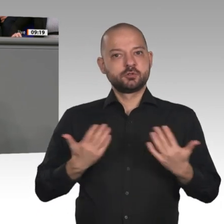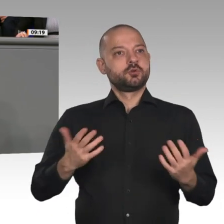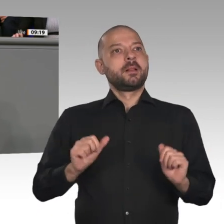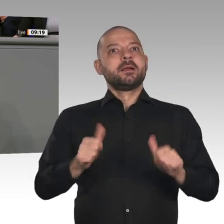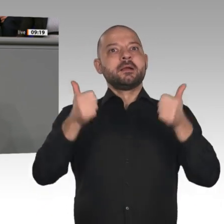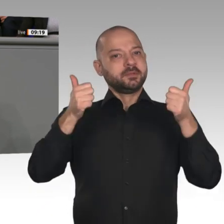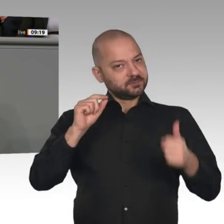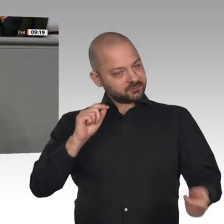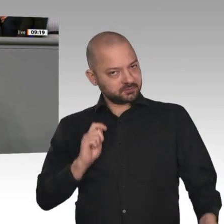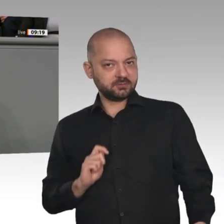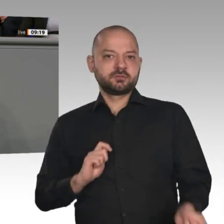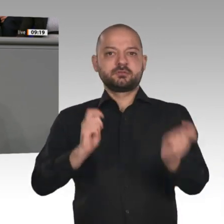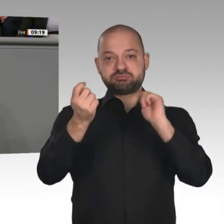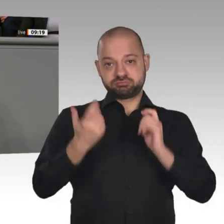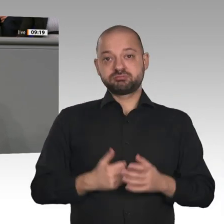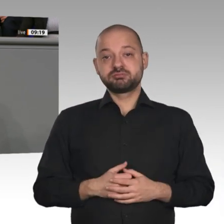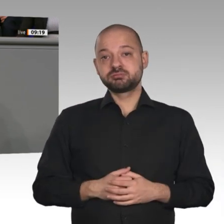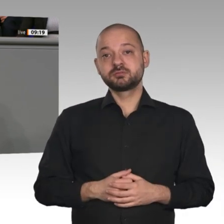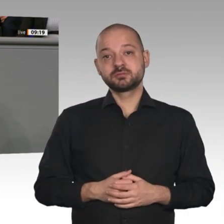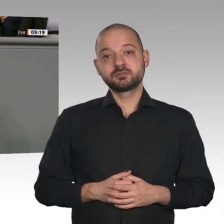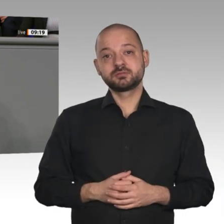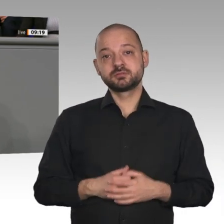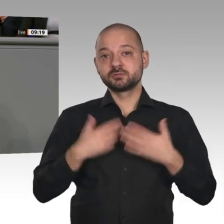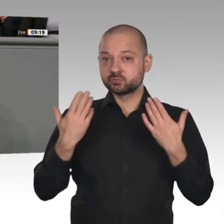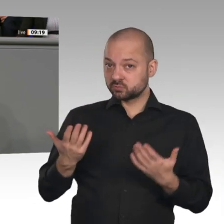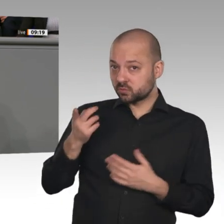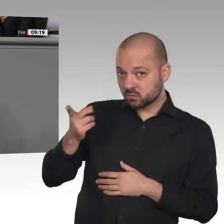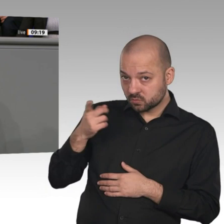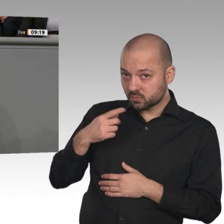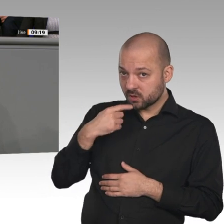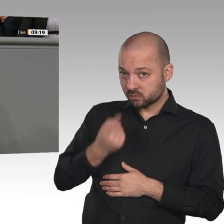wird. So die Prophezeiung der Kanzlerin. Sie weissagt außerdem, dass wir zu völlig